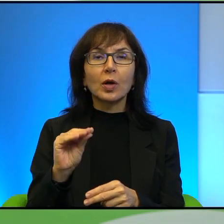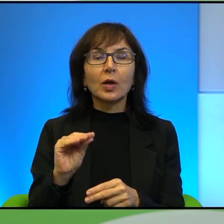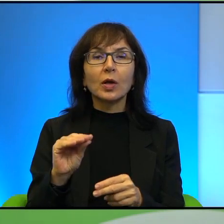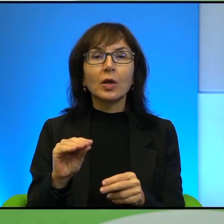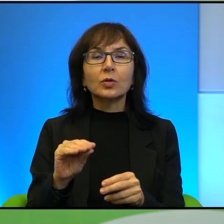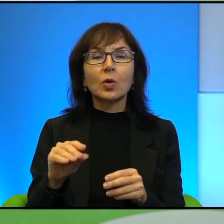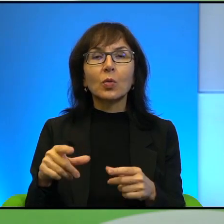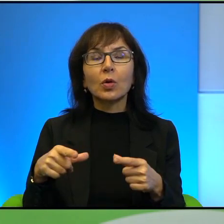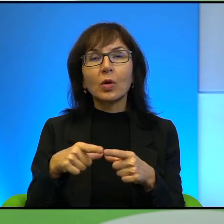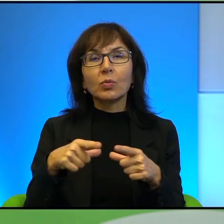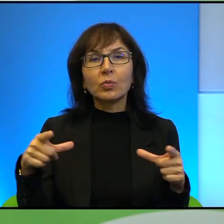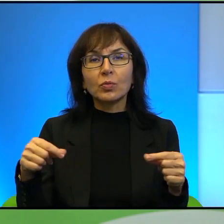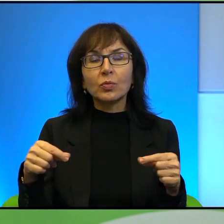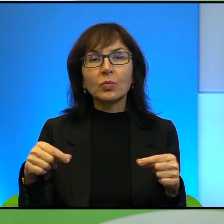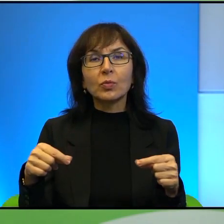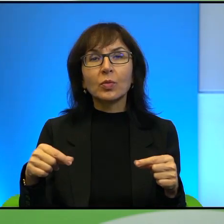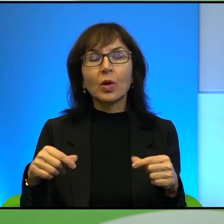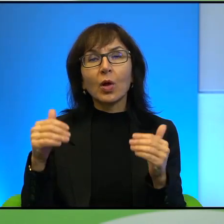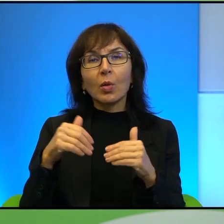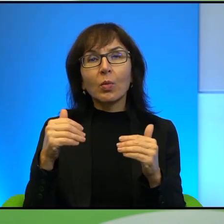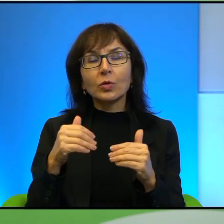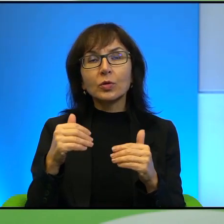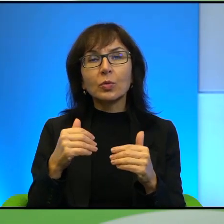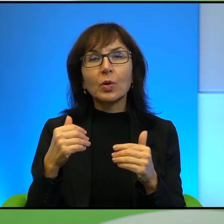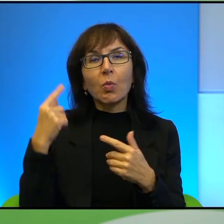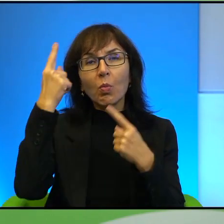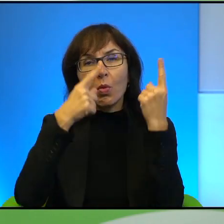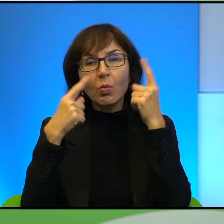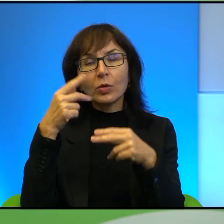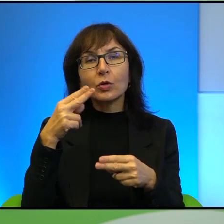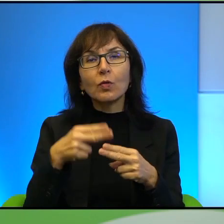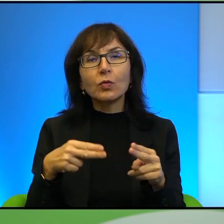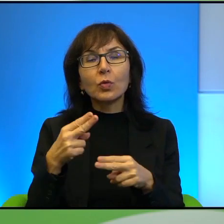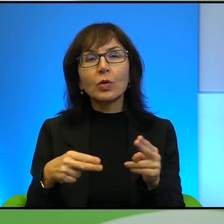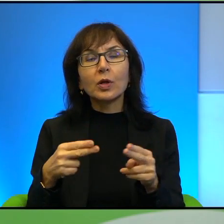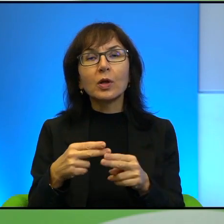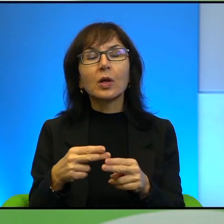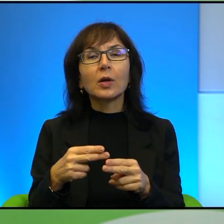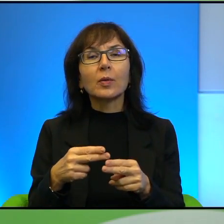no czytelnik sobie od razu wyobraża, że wnuki, prawda? Natomiast jeśli sobie